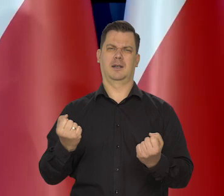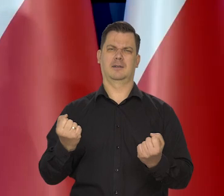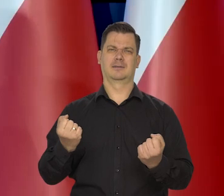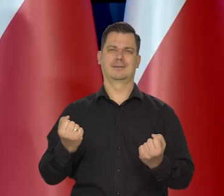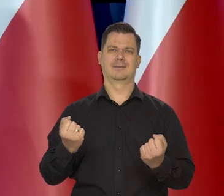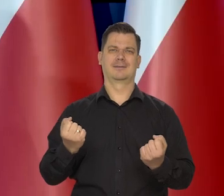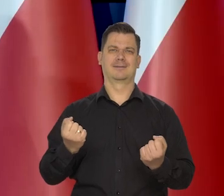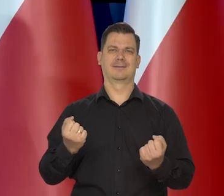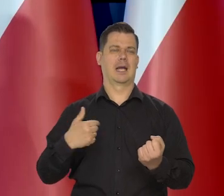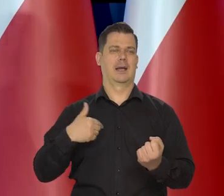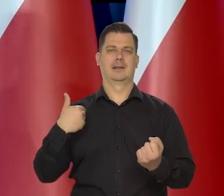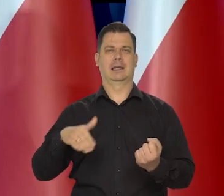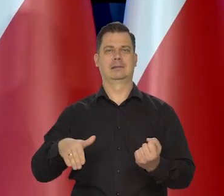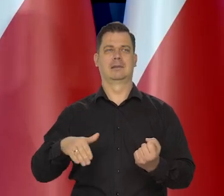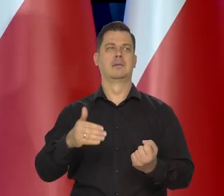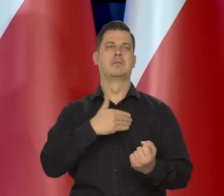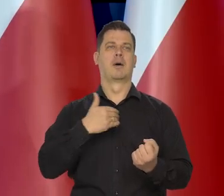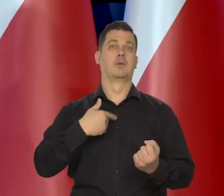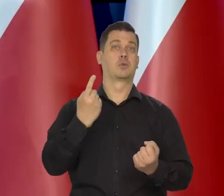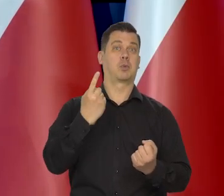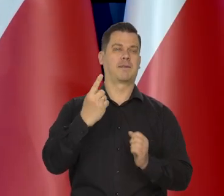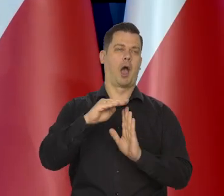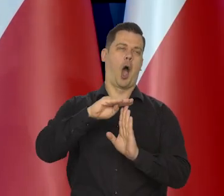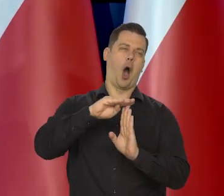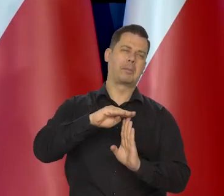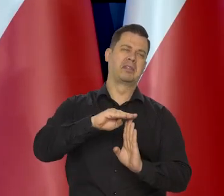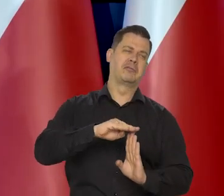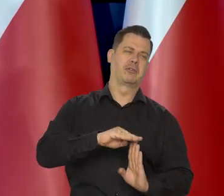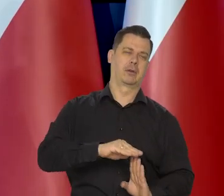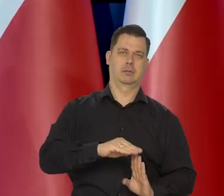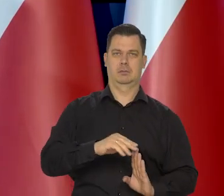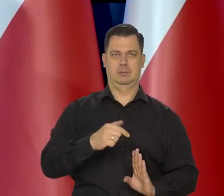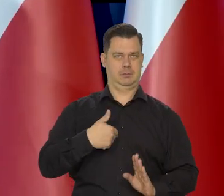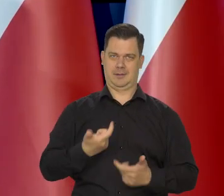Nigdy nie dążyliśmy do osłabienia polskiego złotego, jak to niektórzy zarzucali,